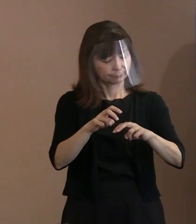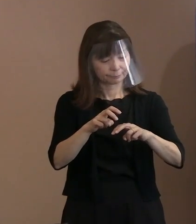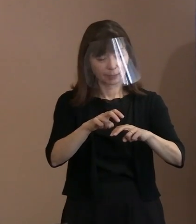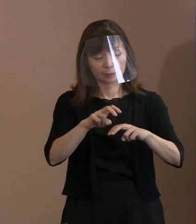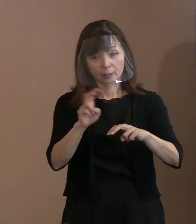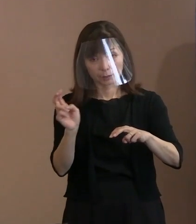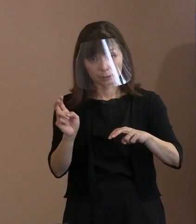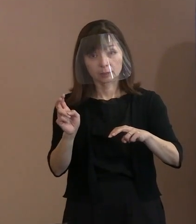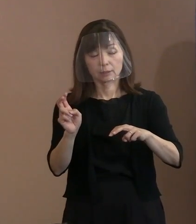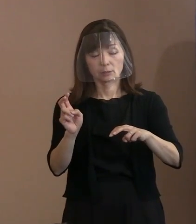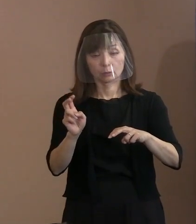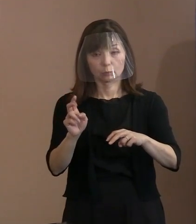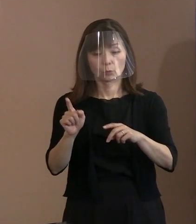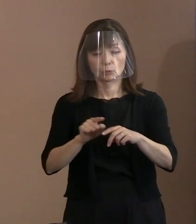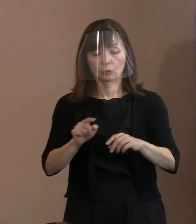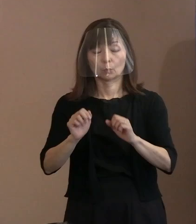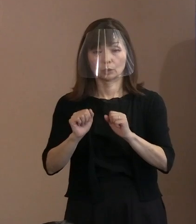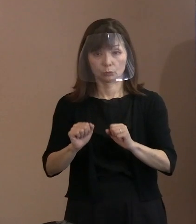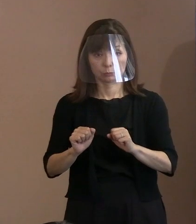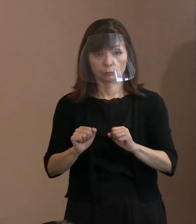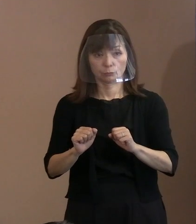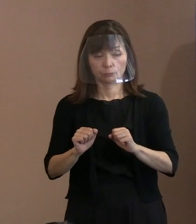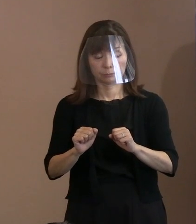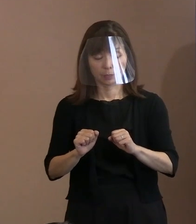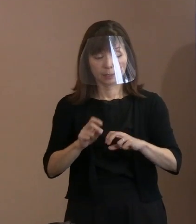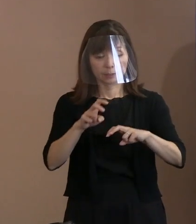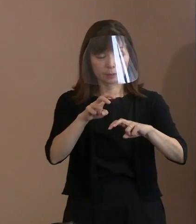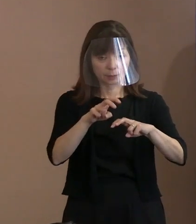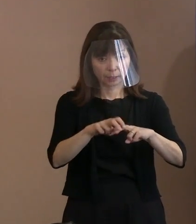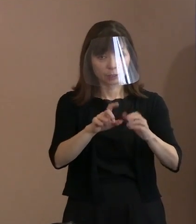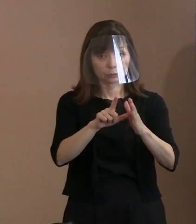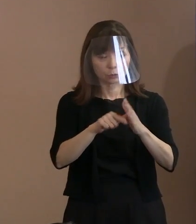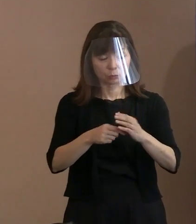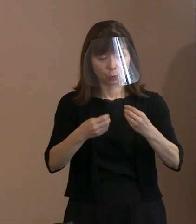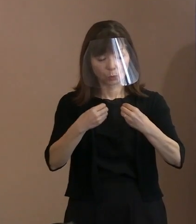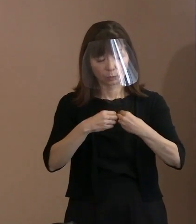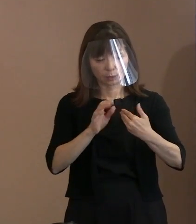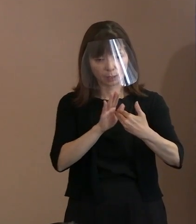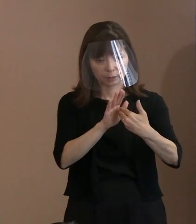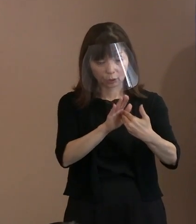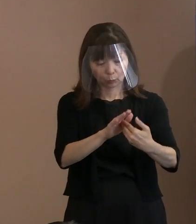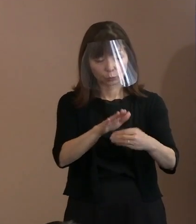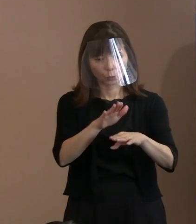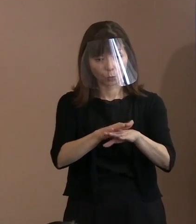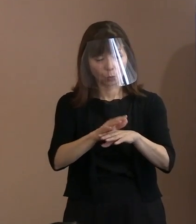感染予防も考えていただいている ということも分かりましたということです｡